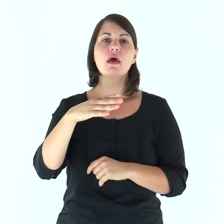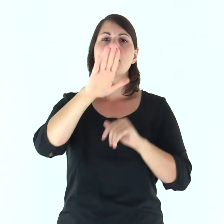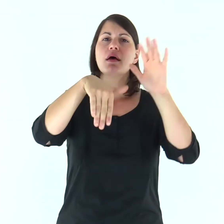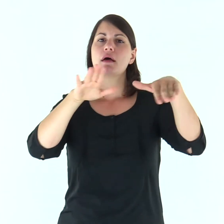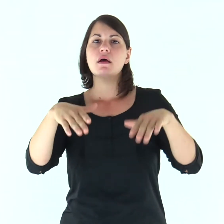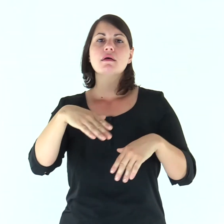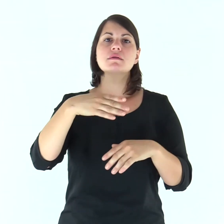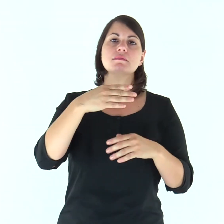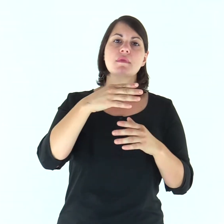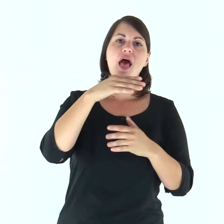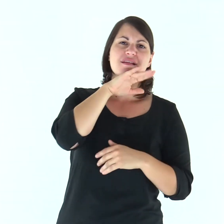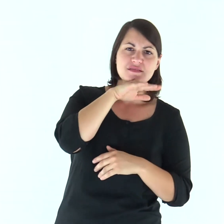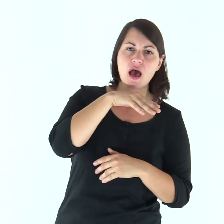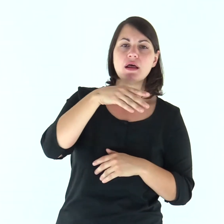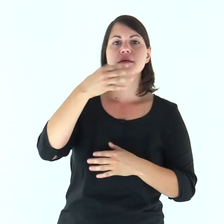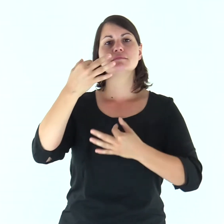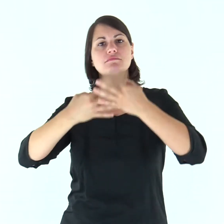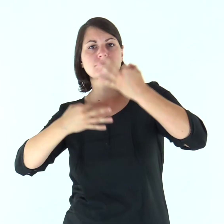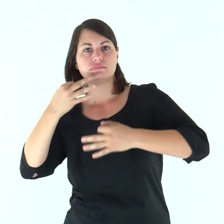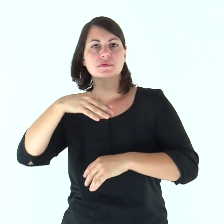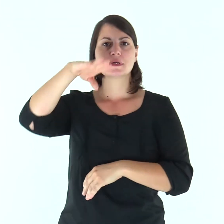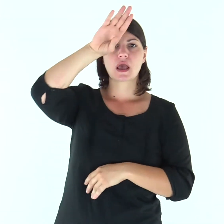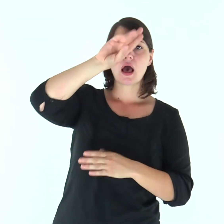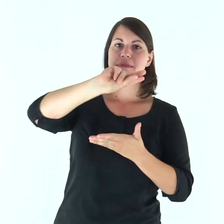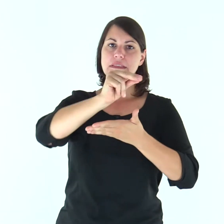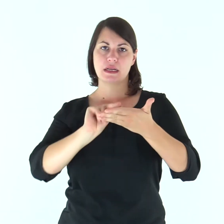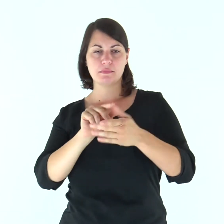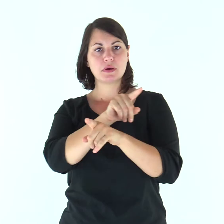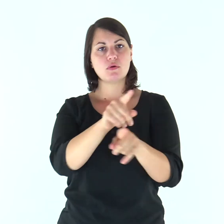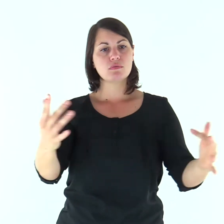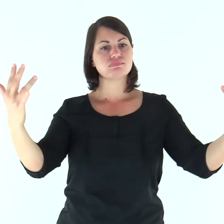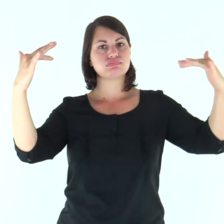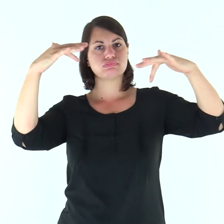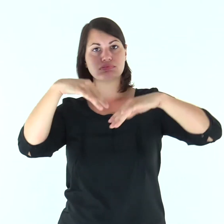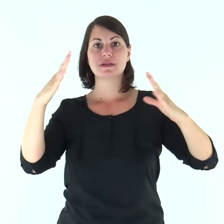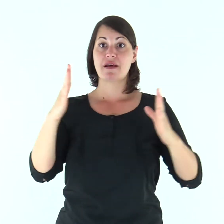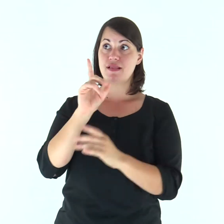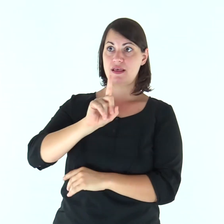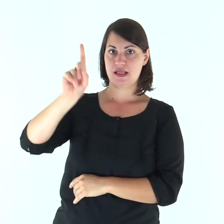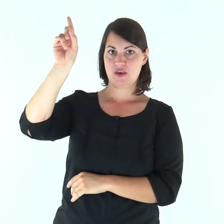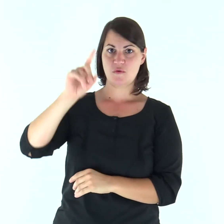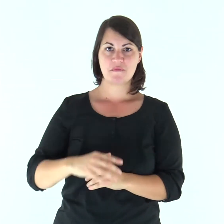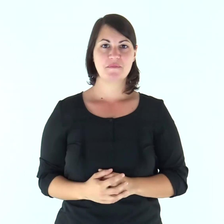e convocò gli anziani d’Israele, i capi, i giudici e gli scribi, ed essi si presentarono davanti a Dio.